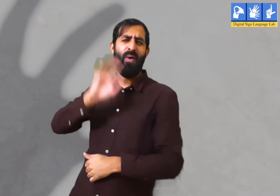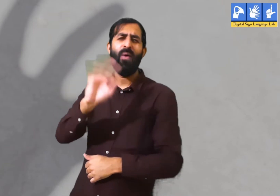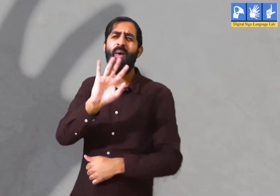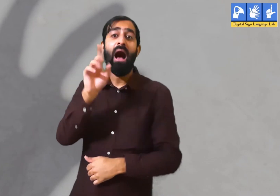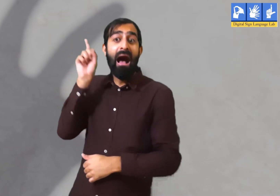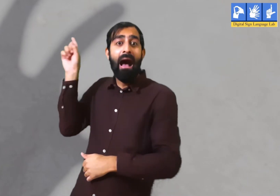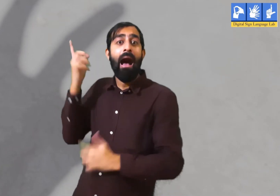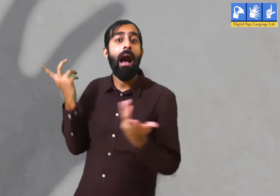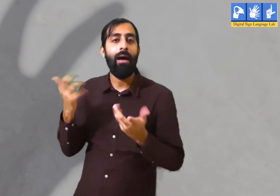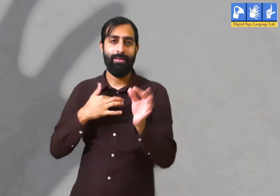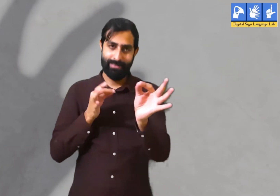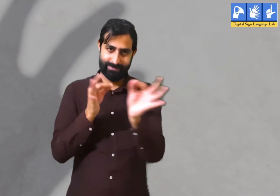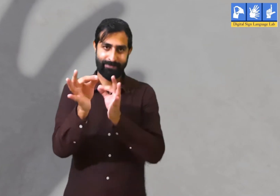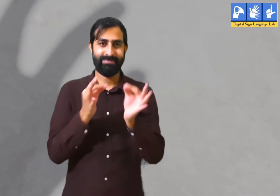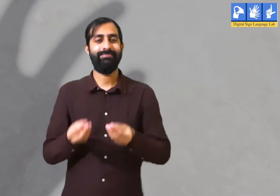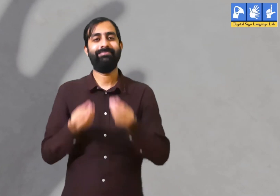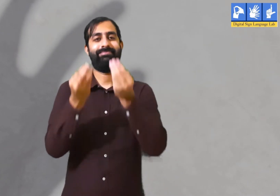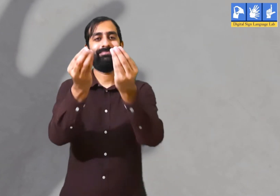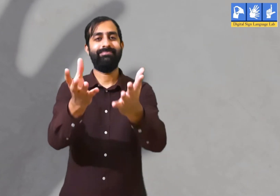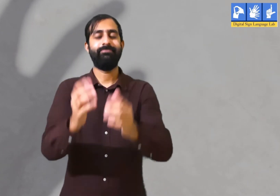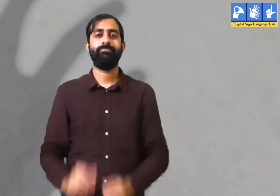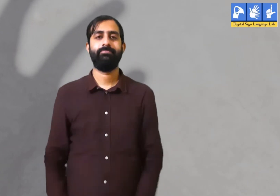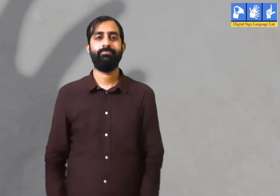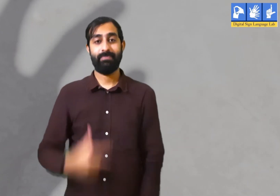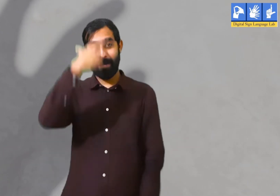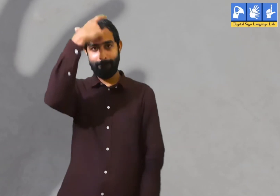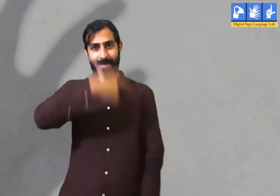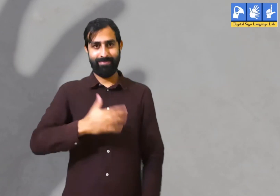अपने अतीत को याद नहीं करना चाहिए । ऐसा क्यों मैं आपके बताता हूँ।